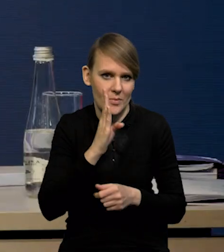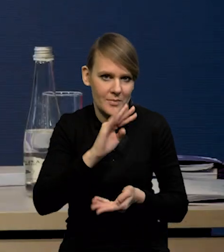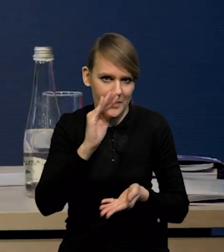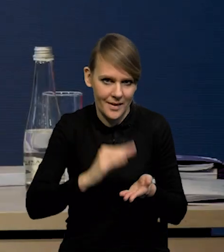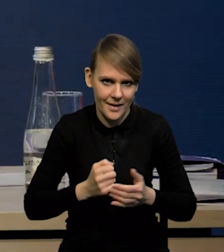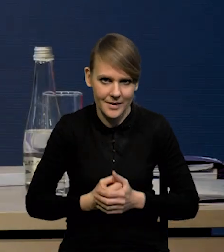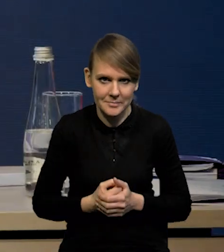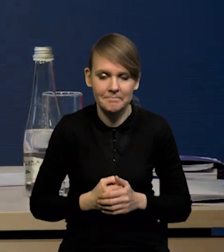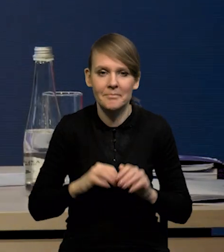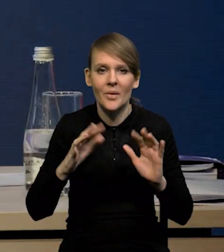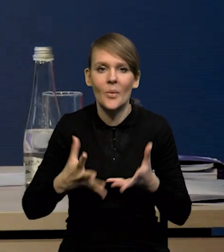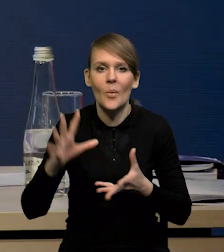Tak podsumowując,